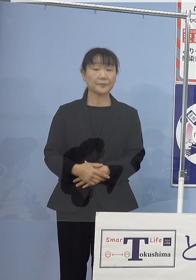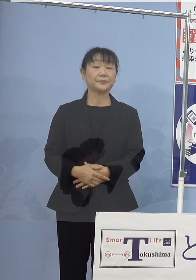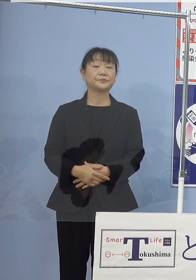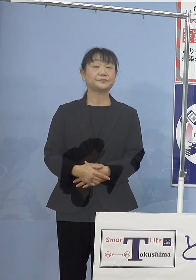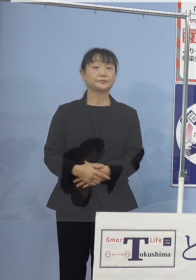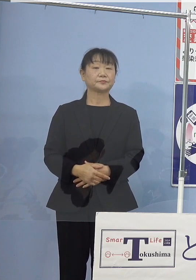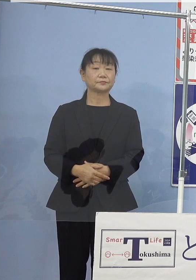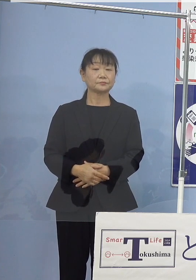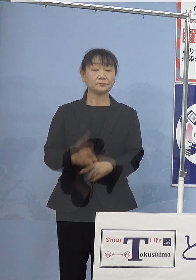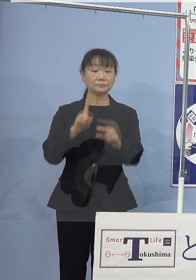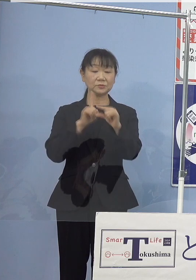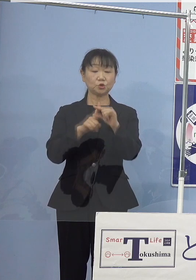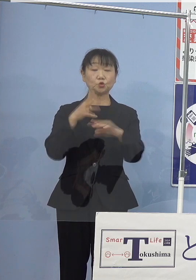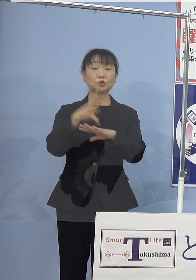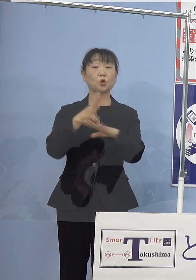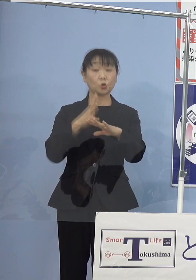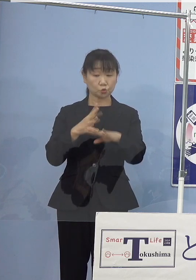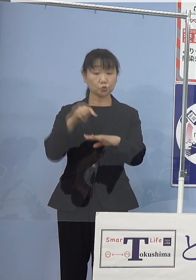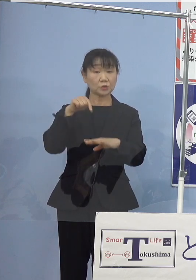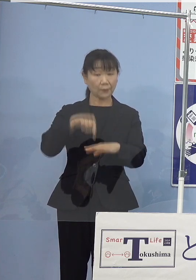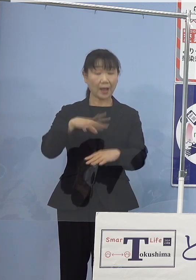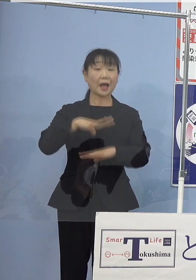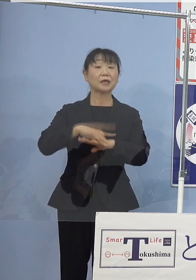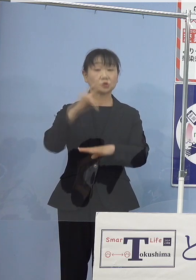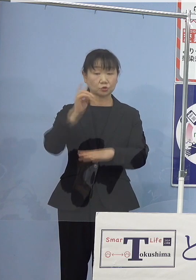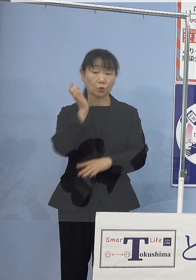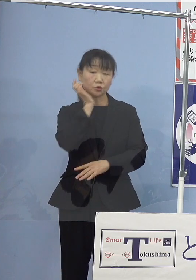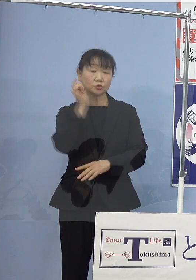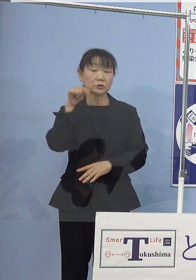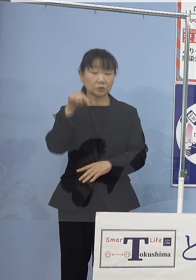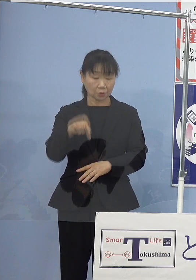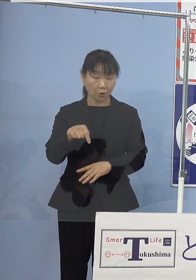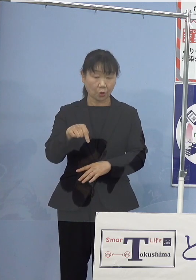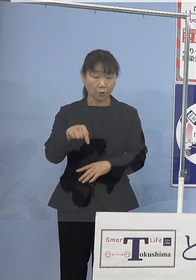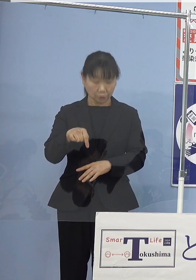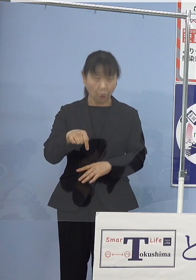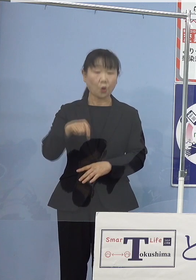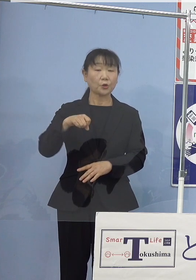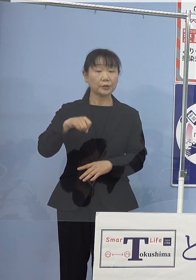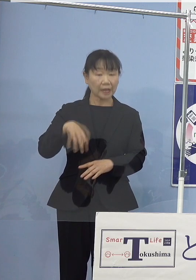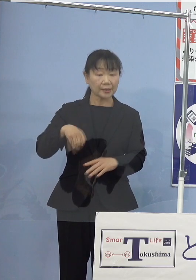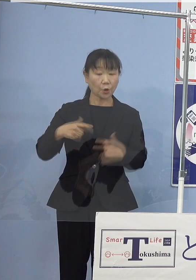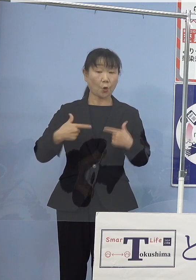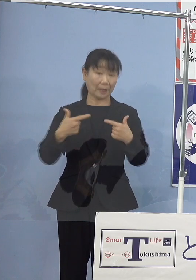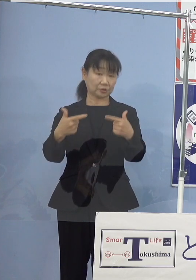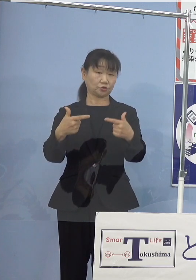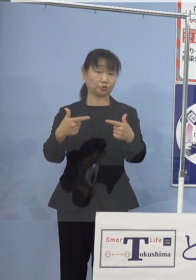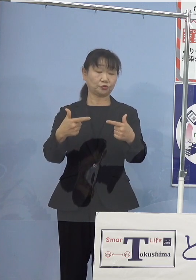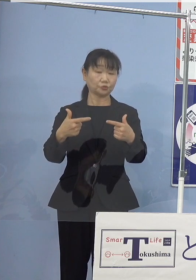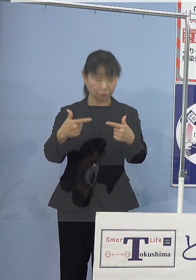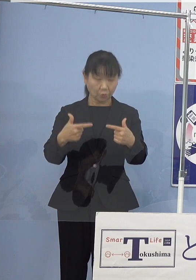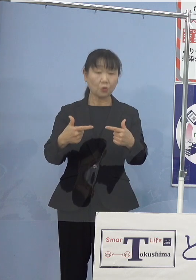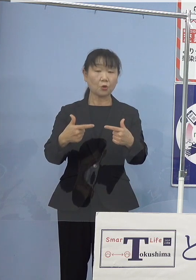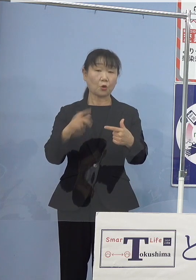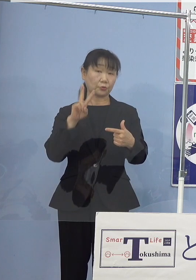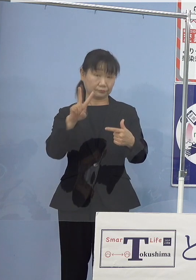中四国では初となる 水素（燃料電池）バス2台の路線運行が